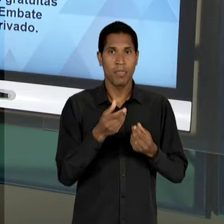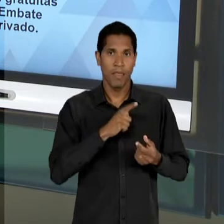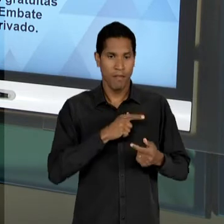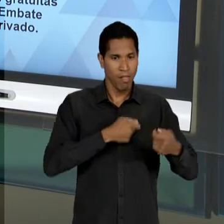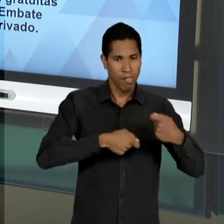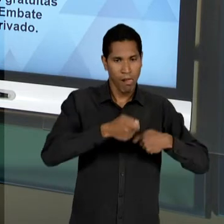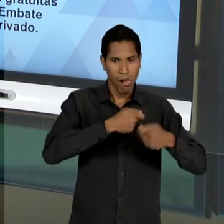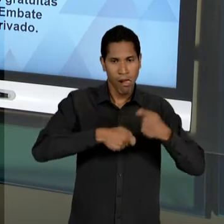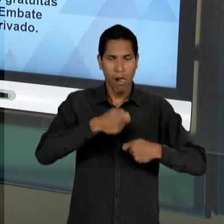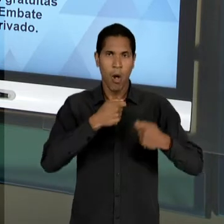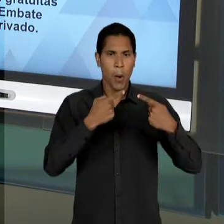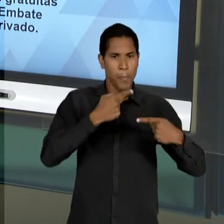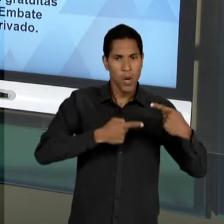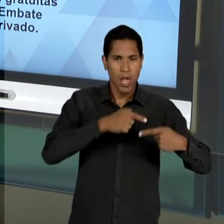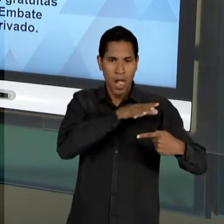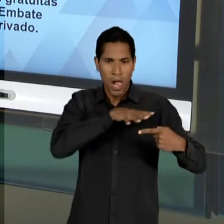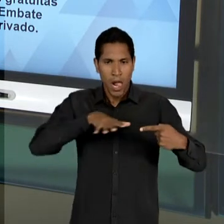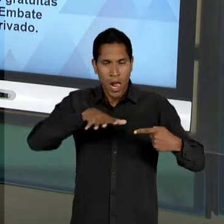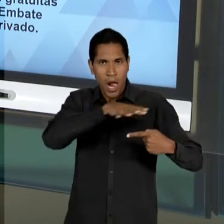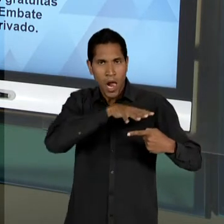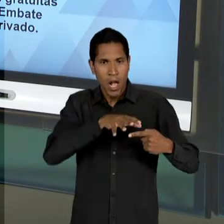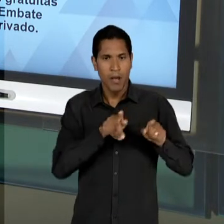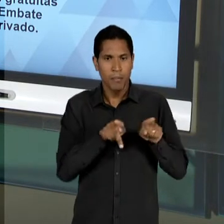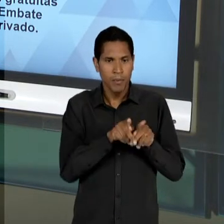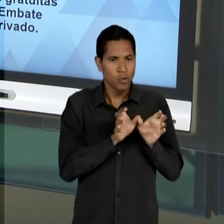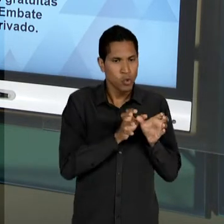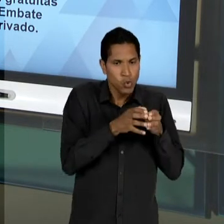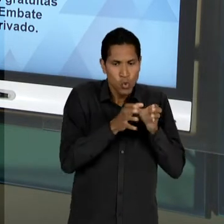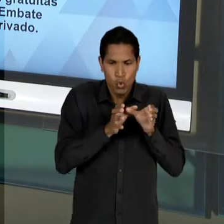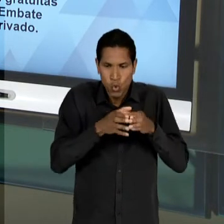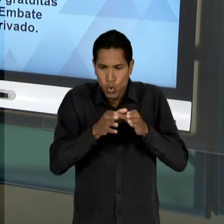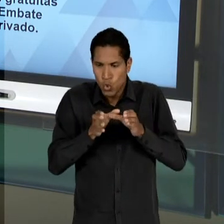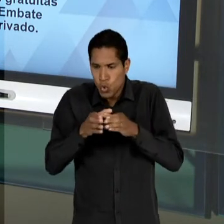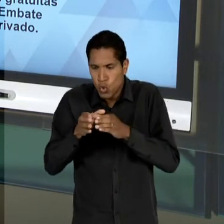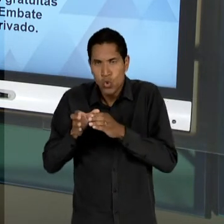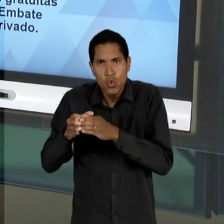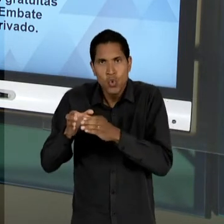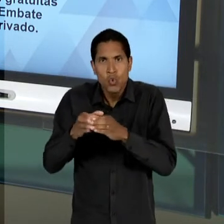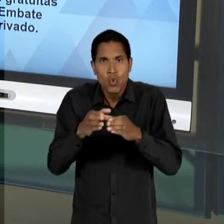INCLUSIVE NAS DIVERSAS COMISSÕES DA CÂMERAS DOS